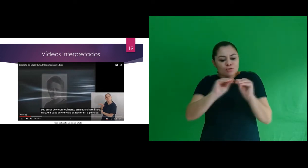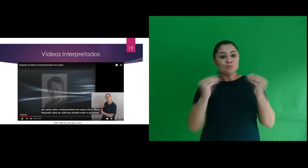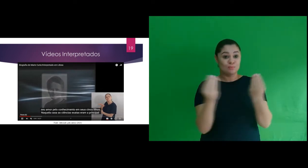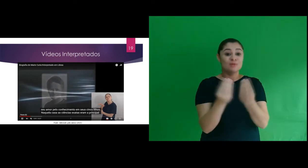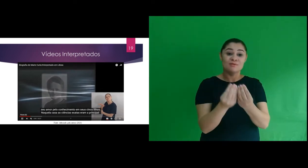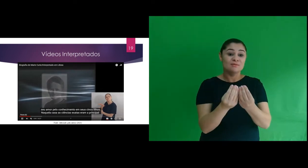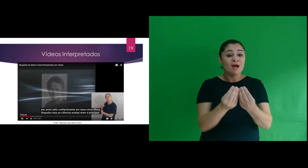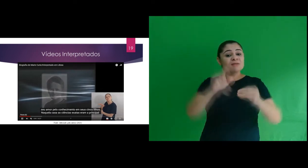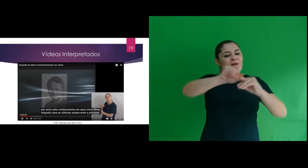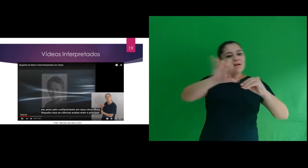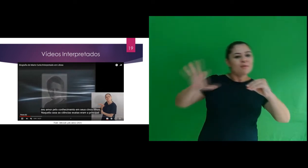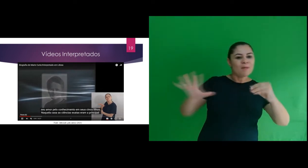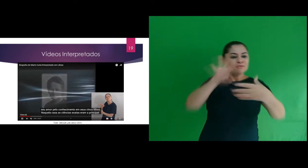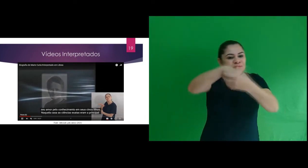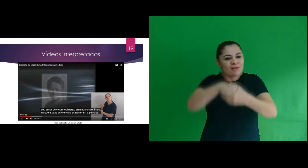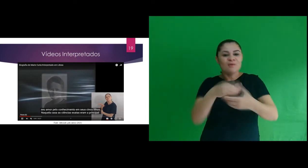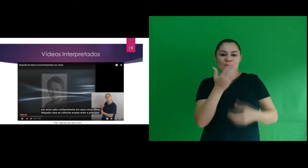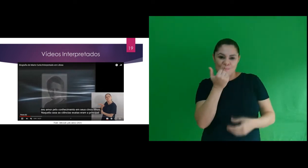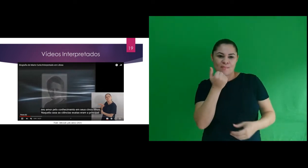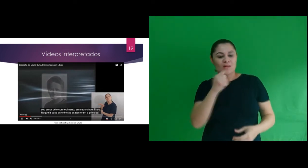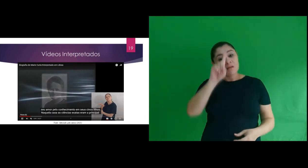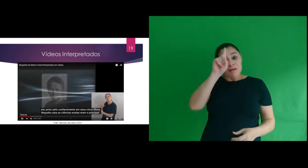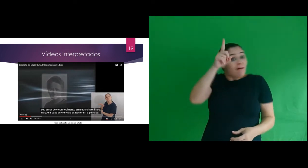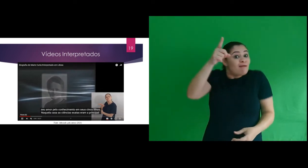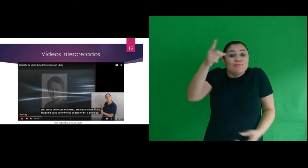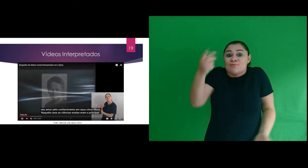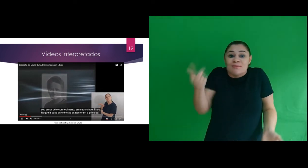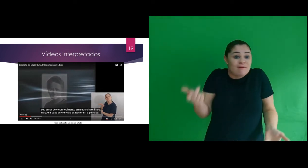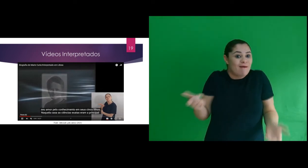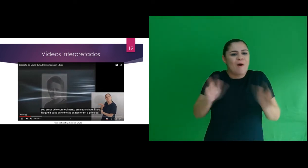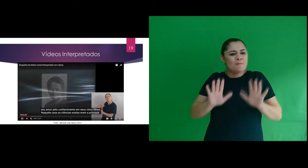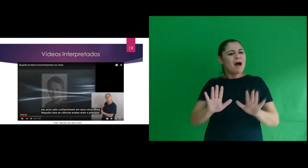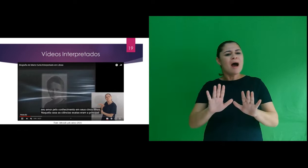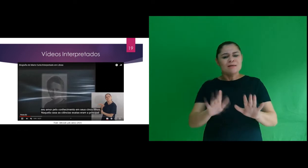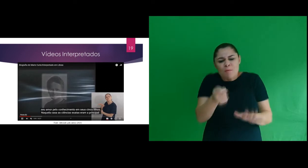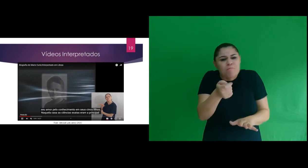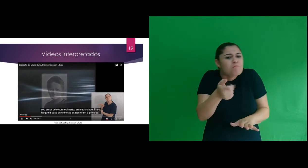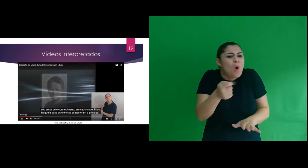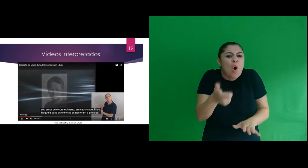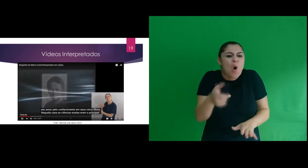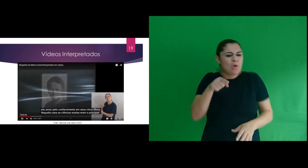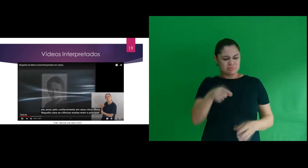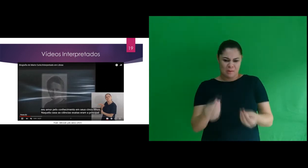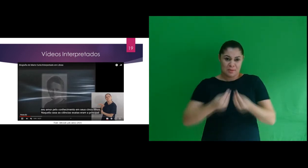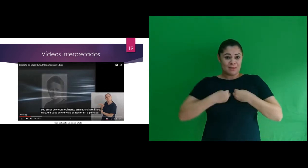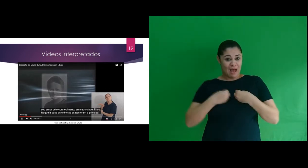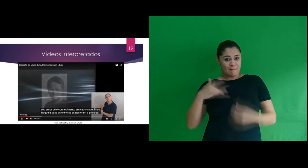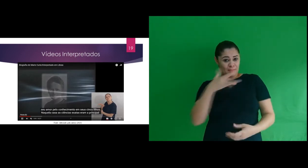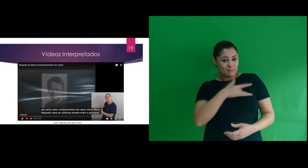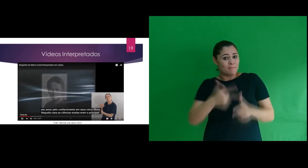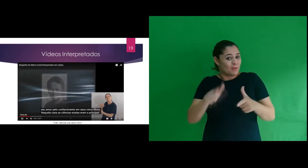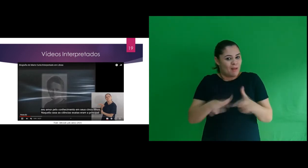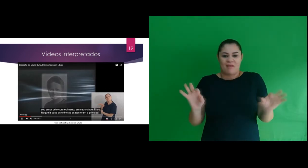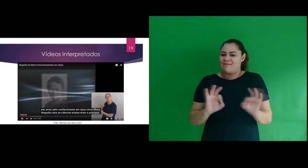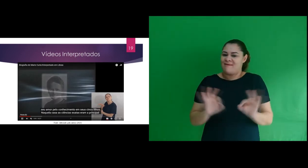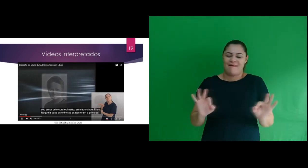radioativas presentes nos alimentos naturalmente, mas que sua concentração não causa danos a saúde.